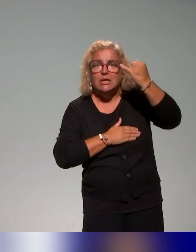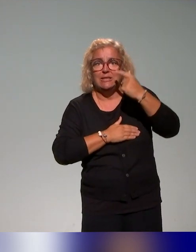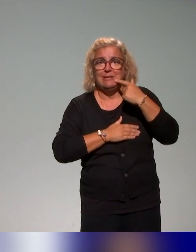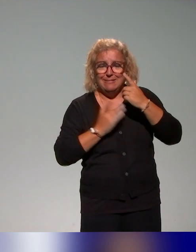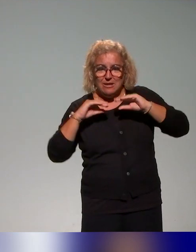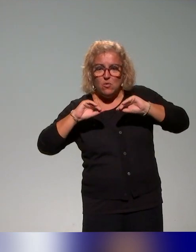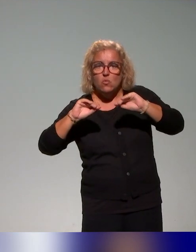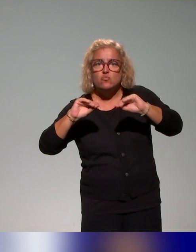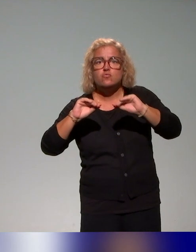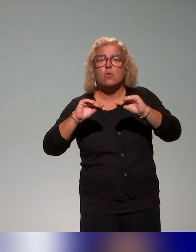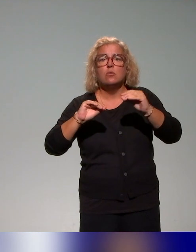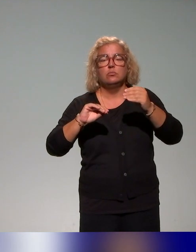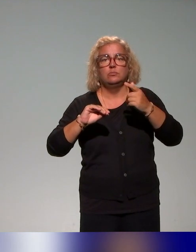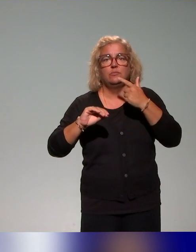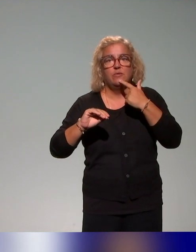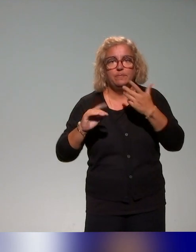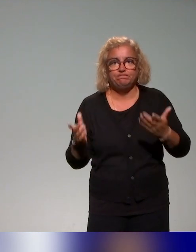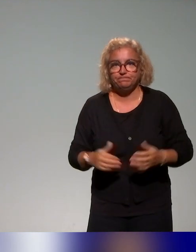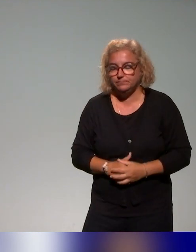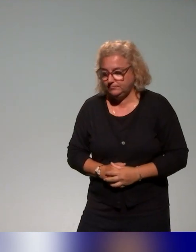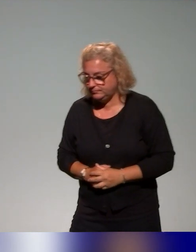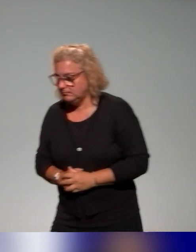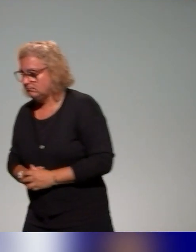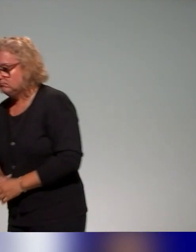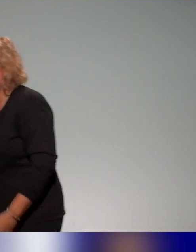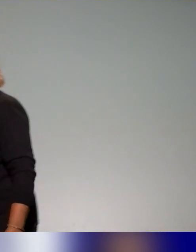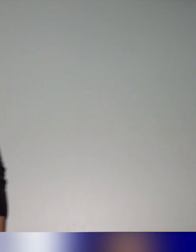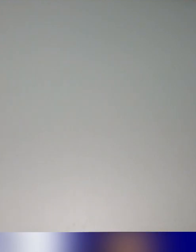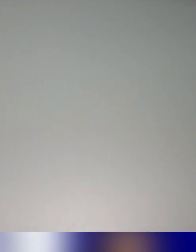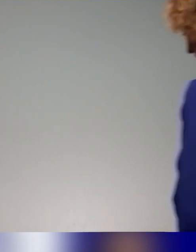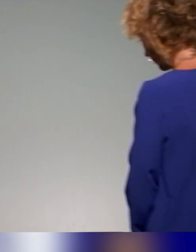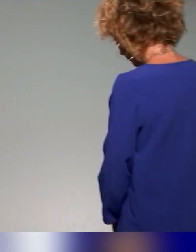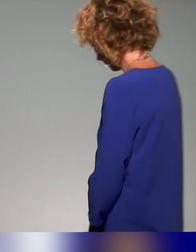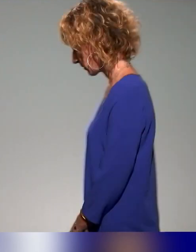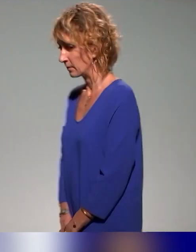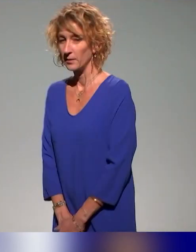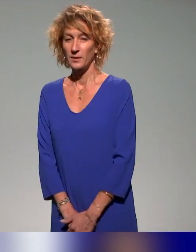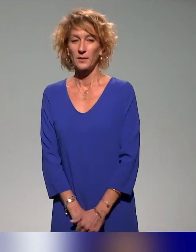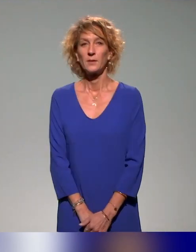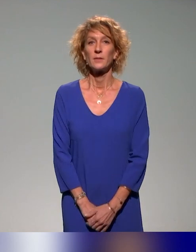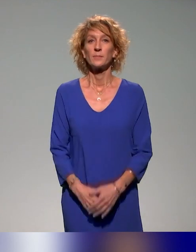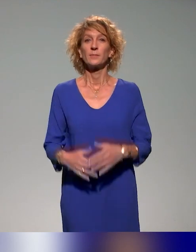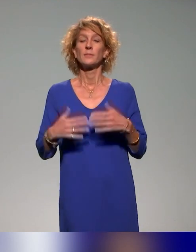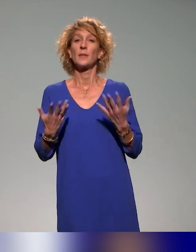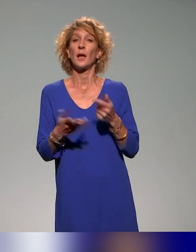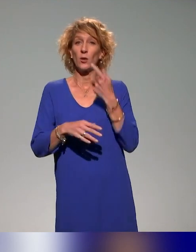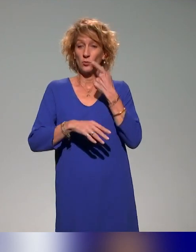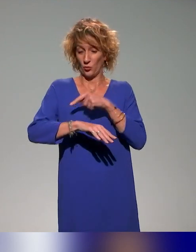une stratégie de pédagogie inclusive. Excuse-moi de prendre la parole. Je vois l'heure qui défile.